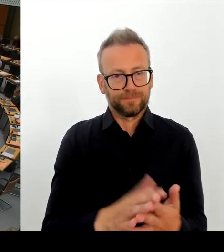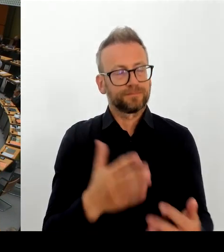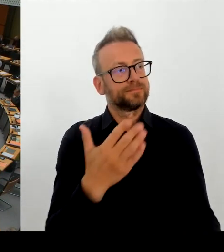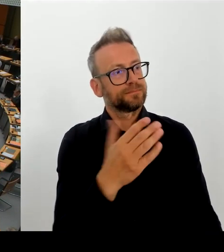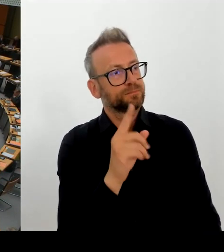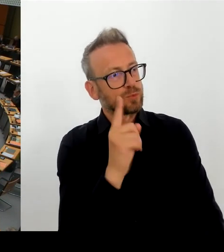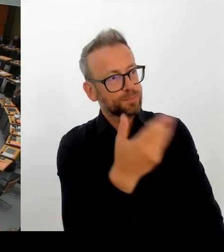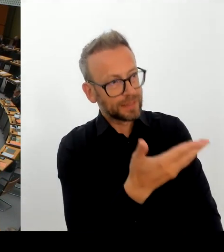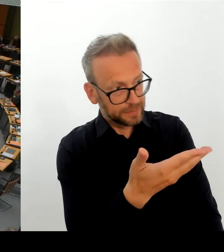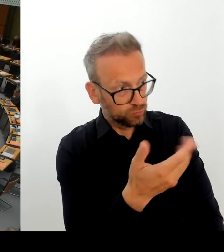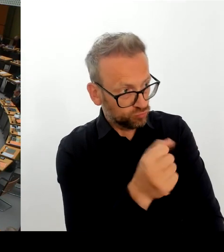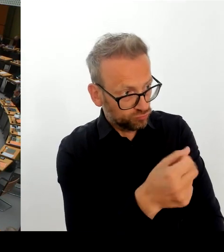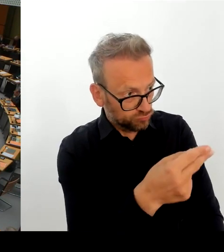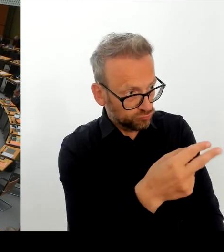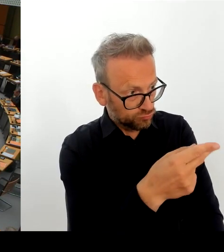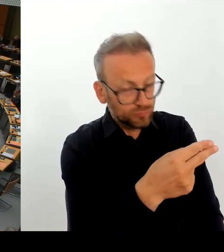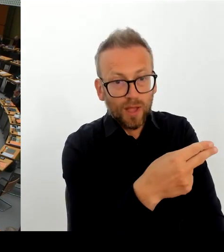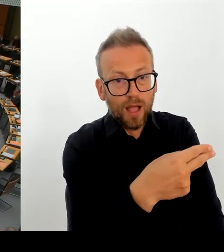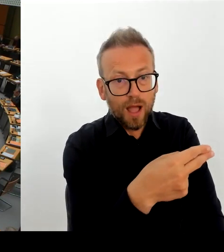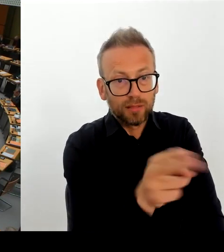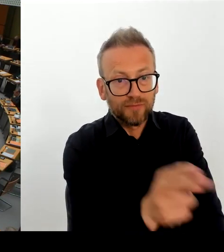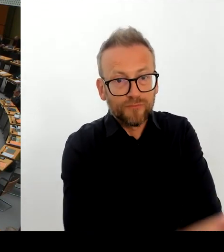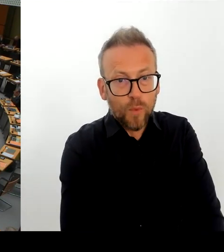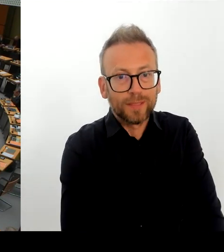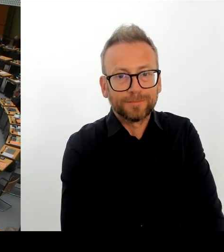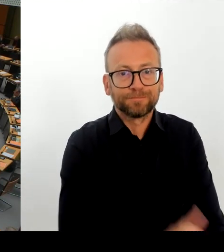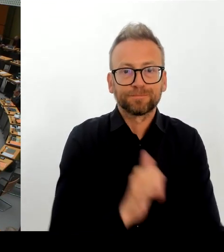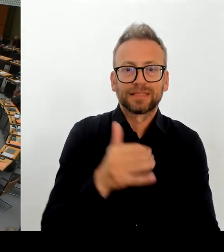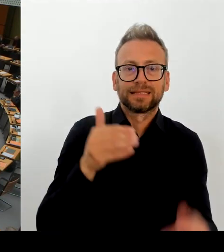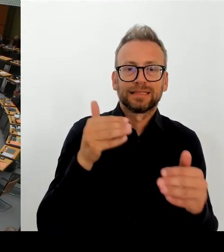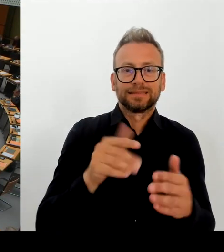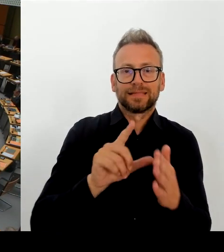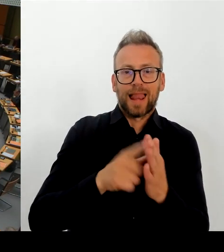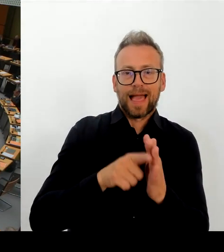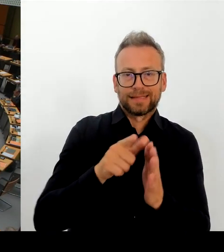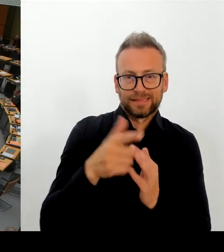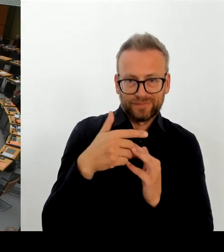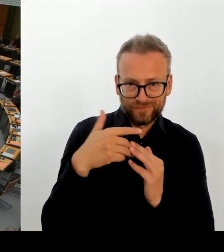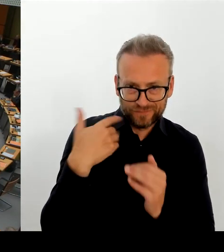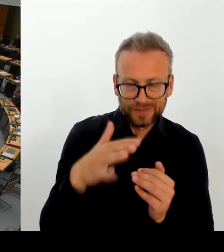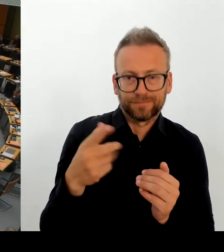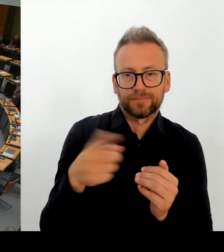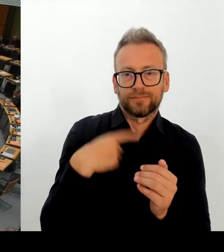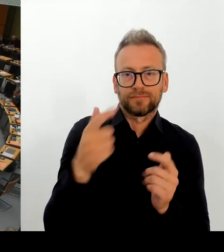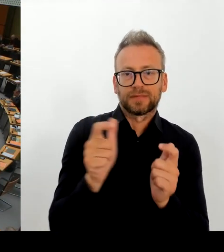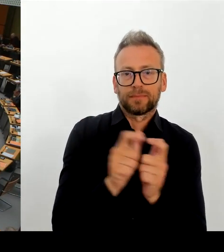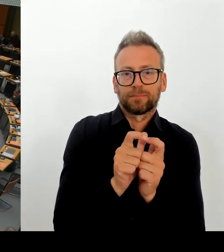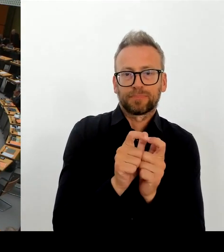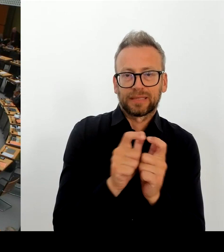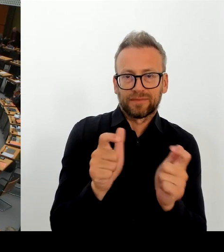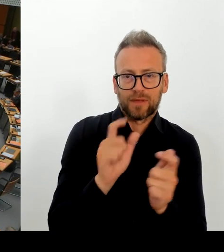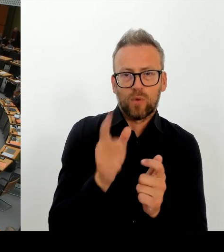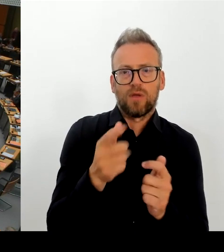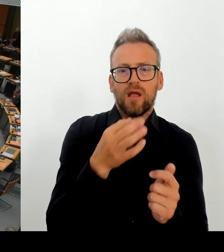Bundeskulturstaatsministerin eine Menge Prügel bezogen, Herr Chiallo. Aber es ist ja durchaus so, dass in der KPD